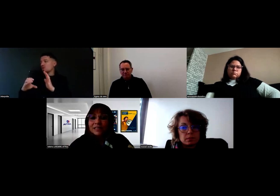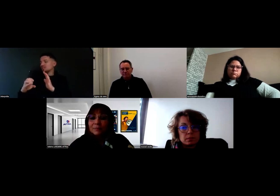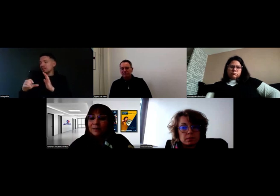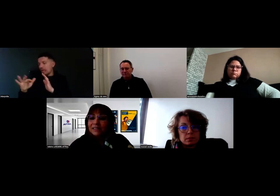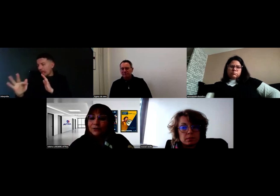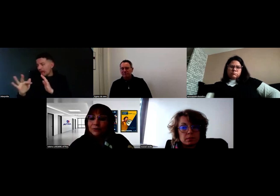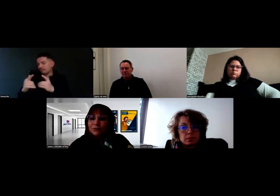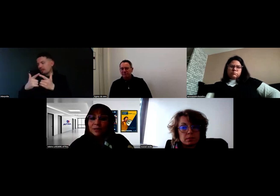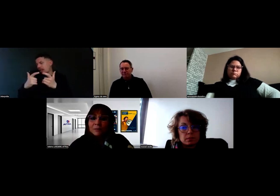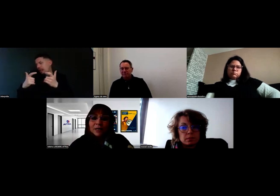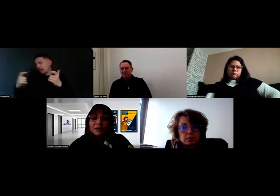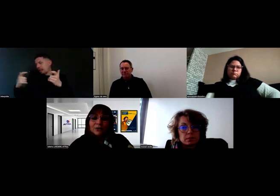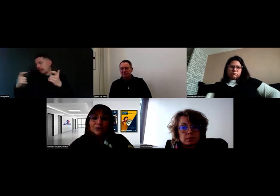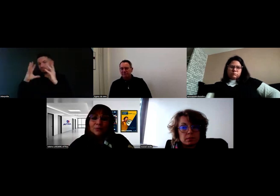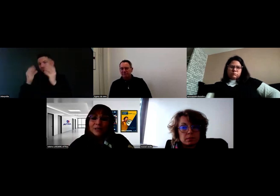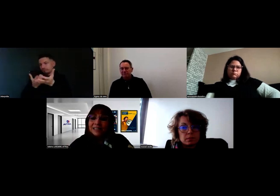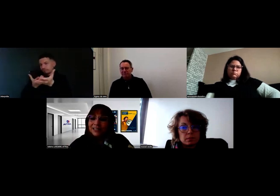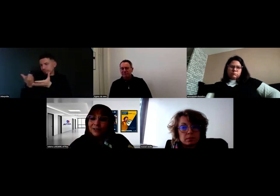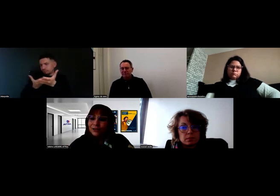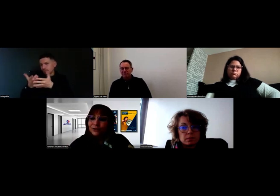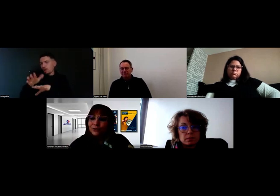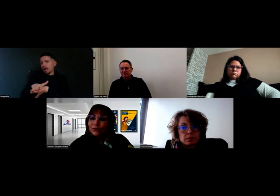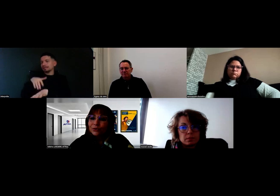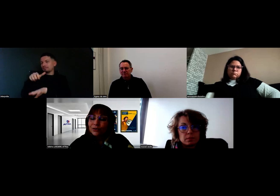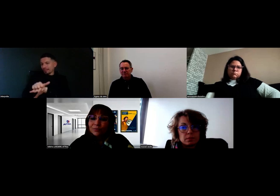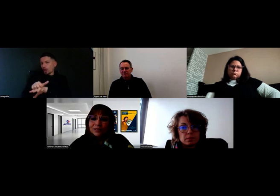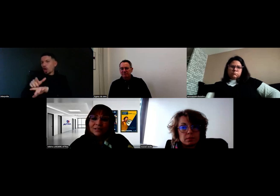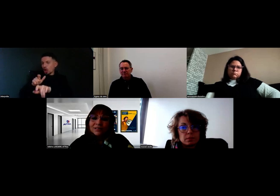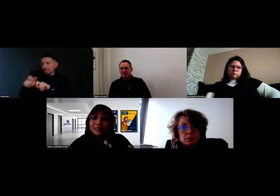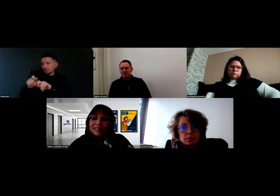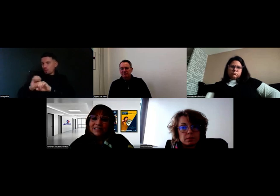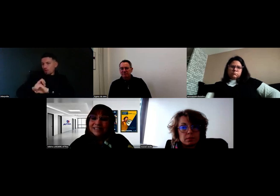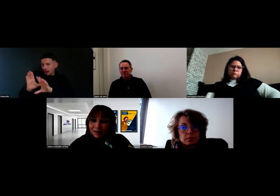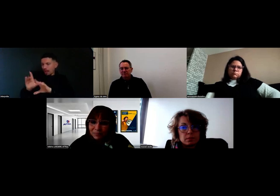Ça permettait encore une fois de poser le décor sur l'ensemble des étapes,